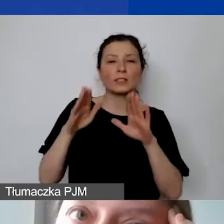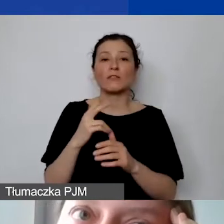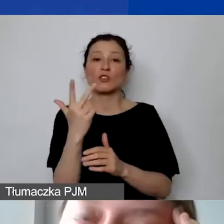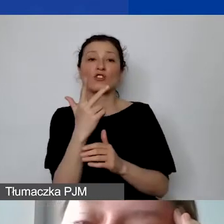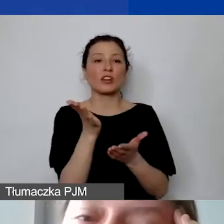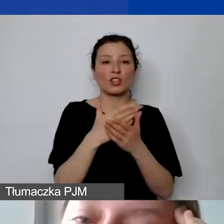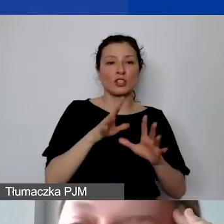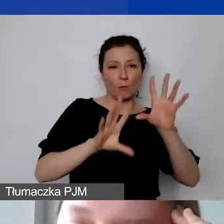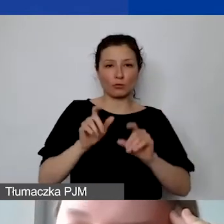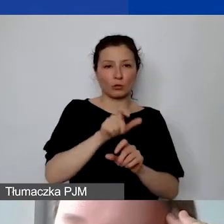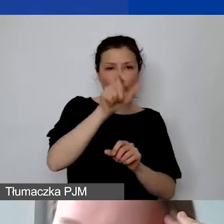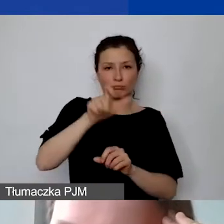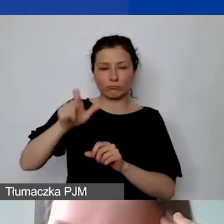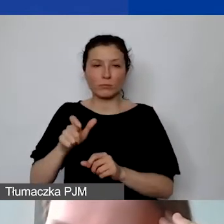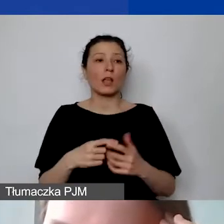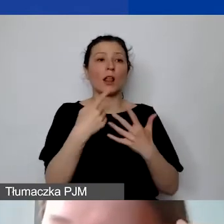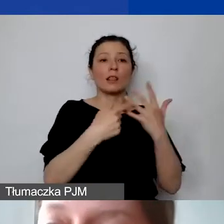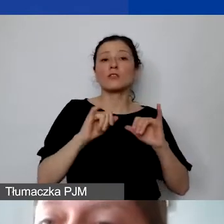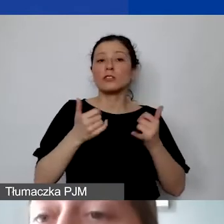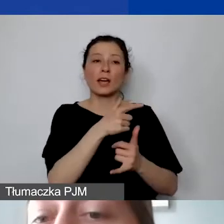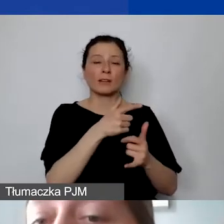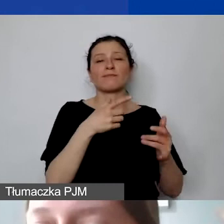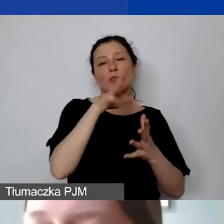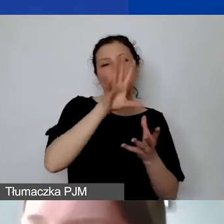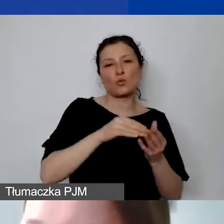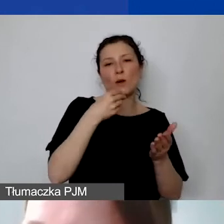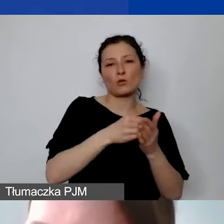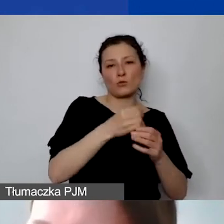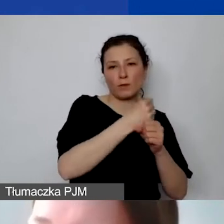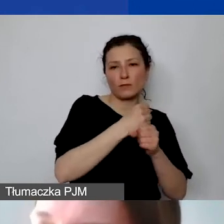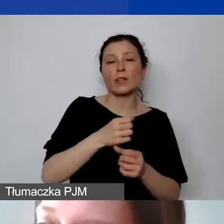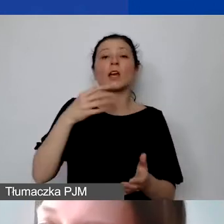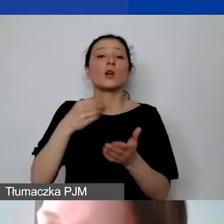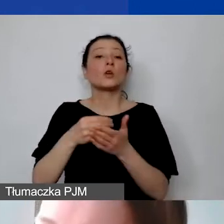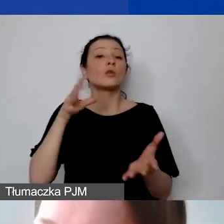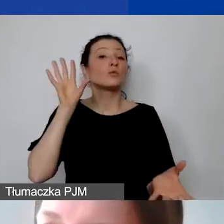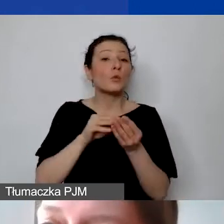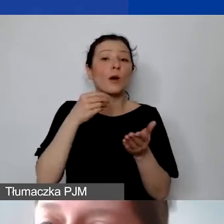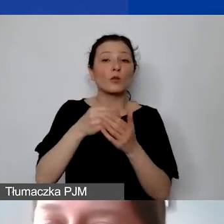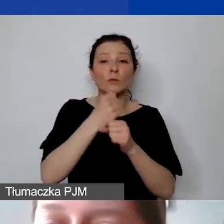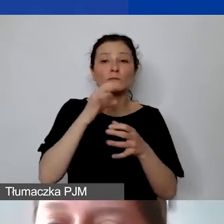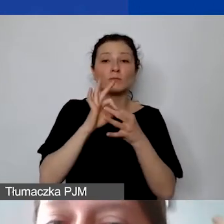zarówno od sumy kosztów personelu przypisanych do projektu, sumy kosztów personelu związanych ze współpracą dwustronną,